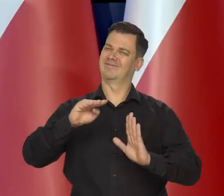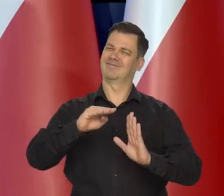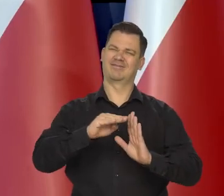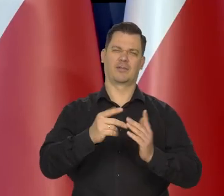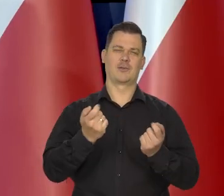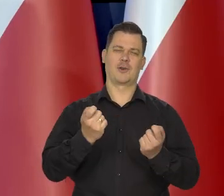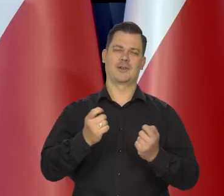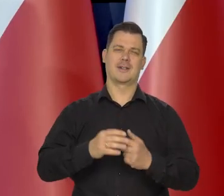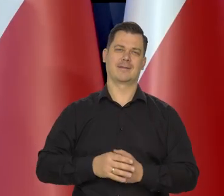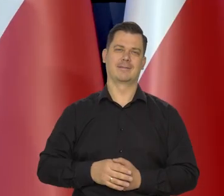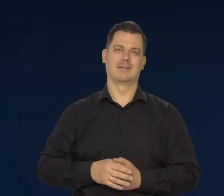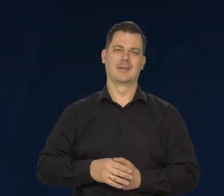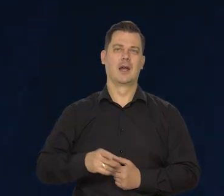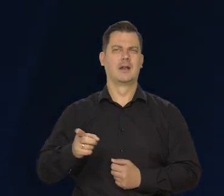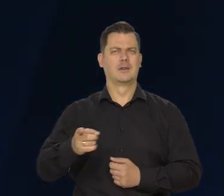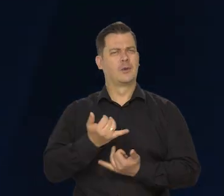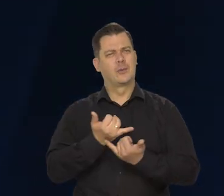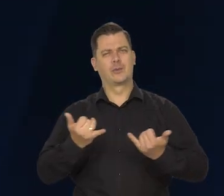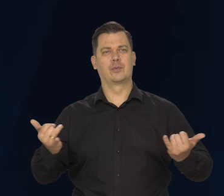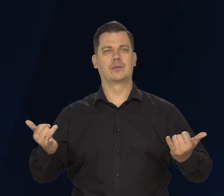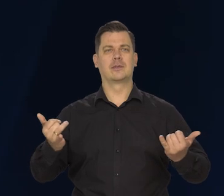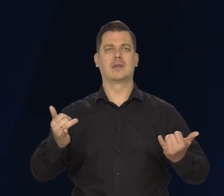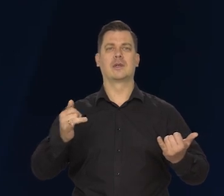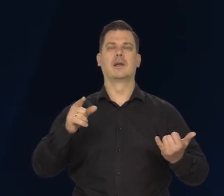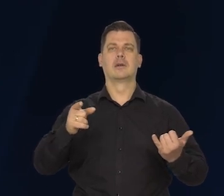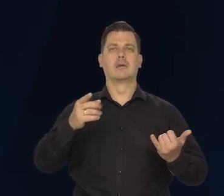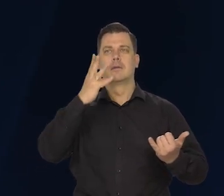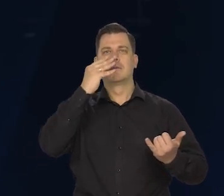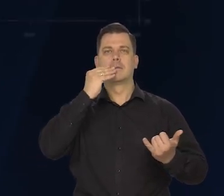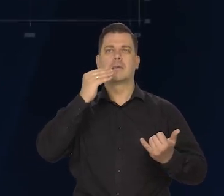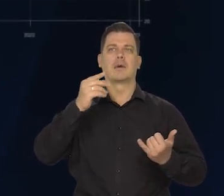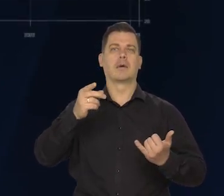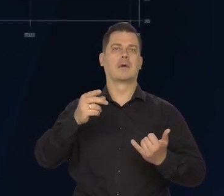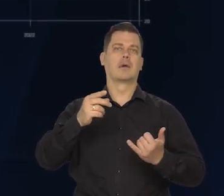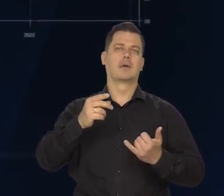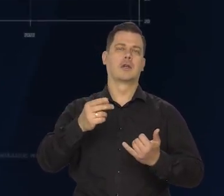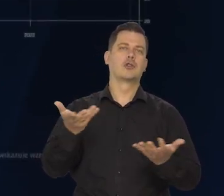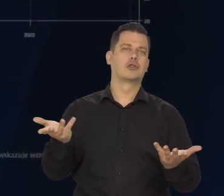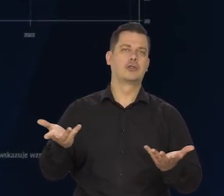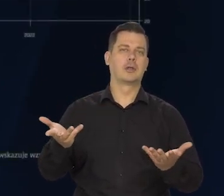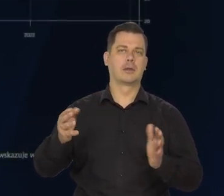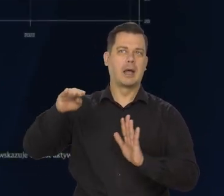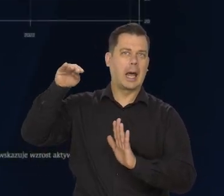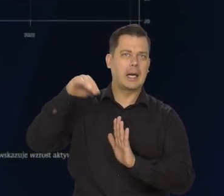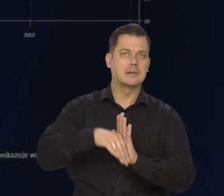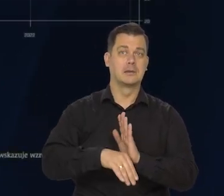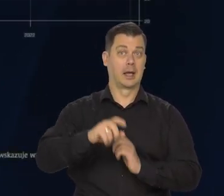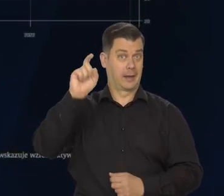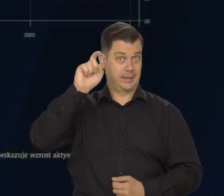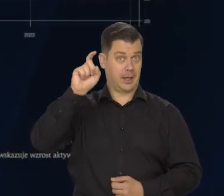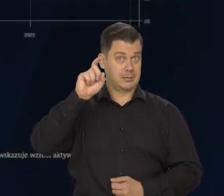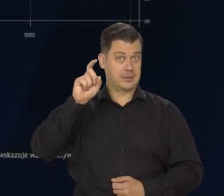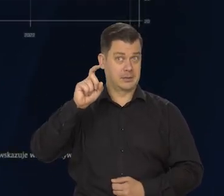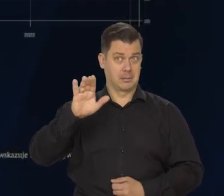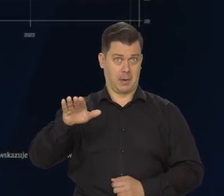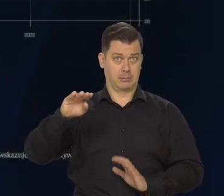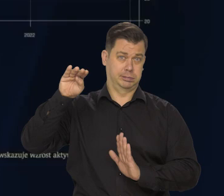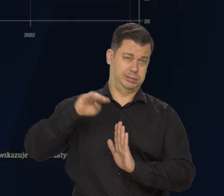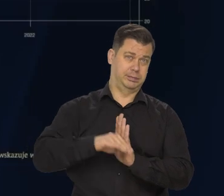Trwają spekulacje, w którym kraju będzie recesja, w którym nie będzie. W szczególności, czy w Niemczech będzie recesja, czy nie będzie.